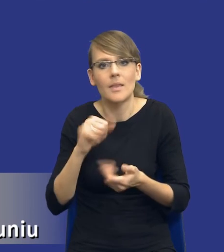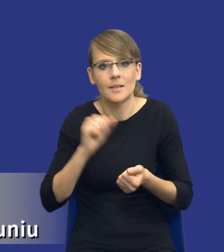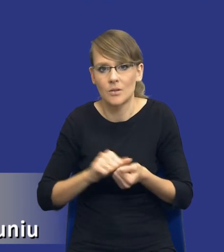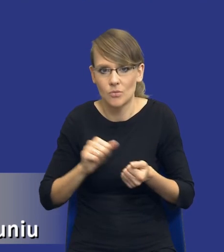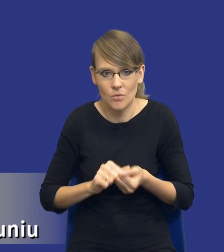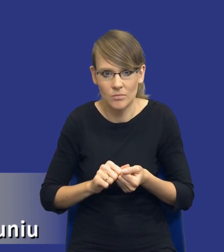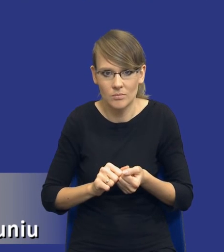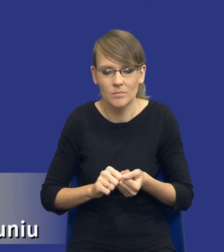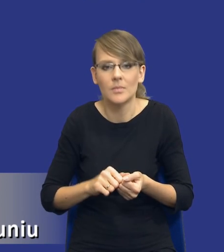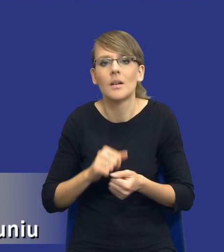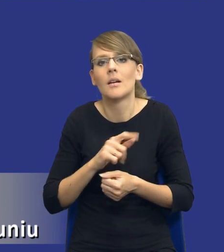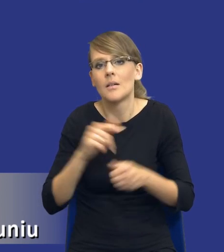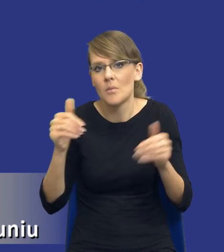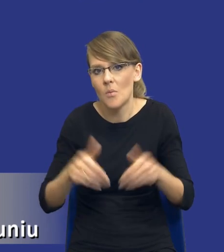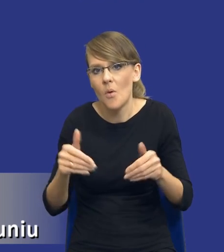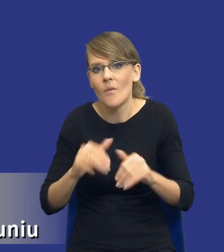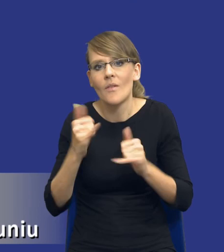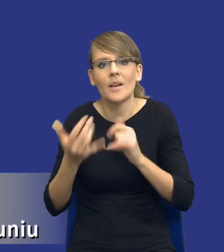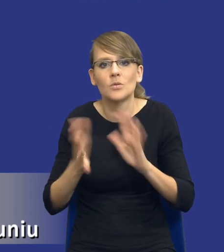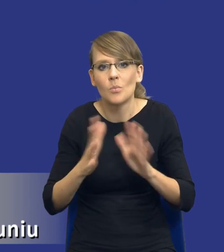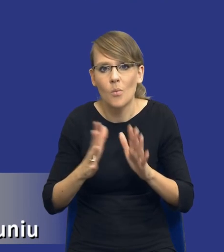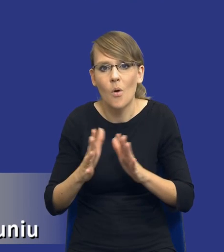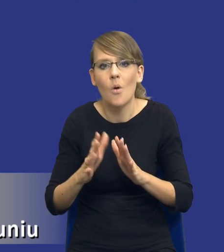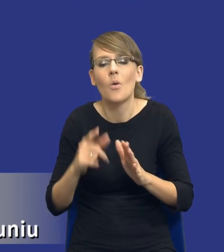mogli w jakiś sposób zmarginalizować ich znaczenie.